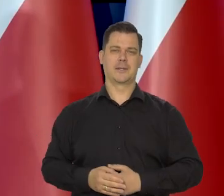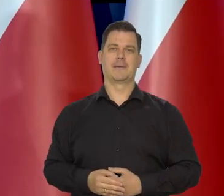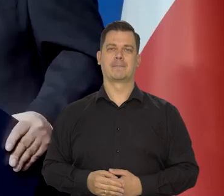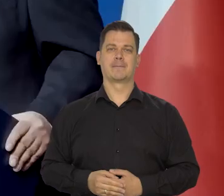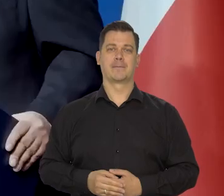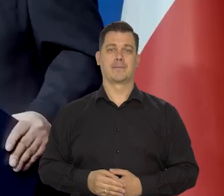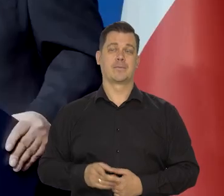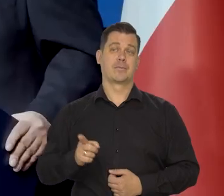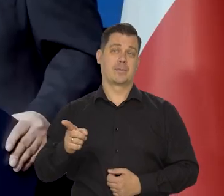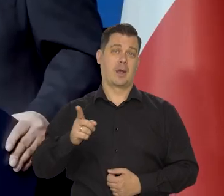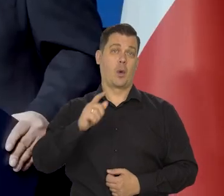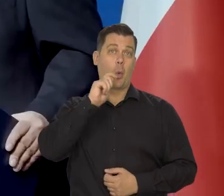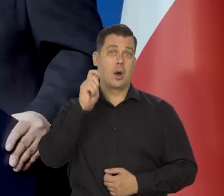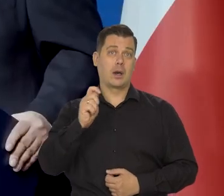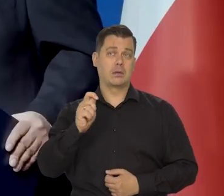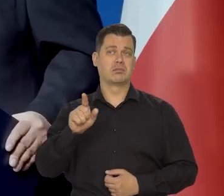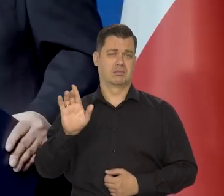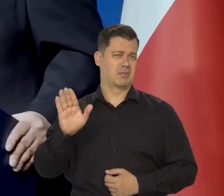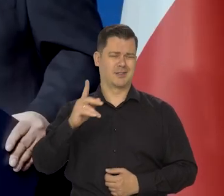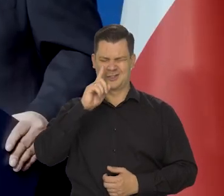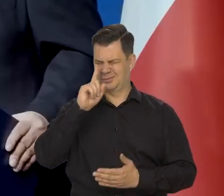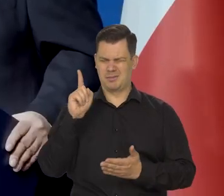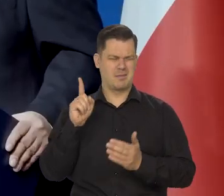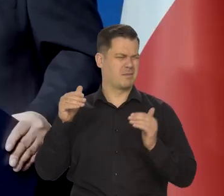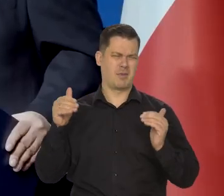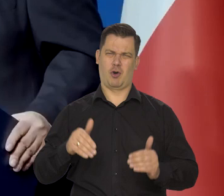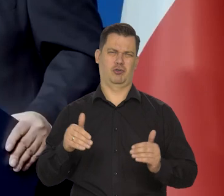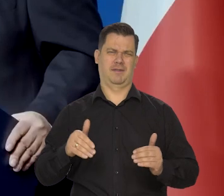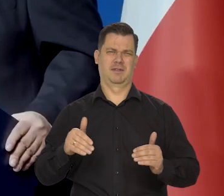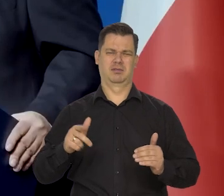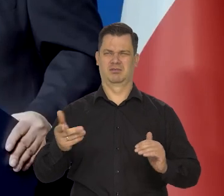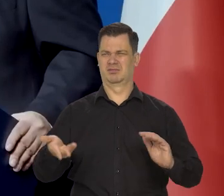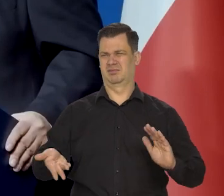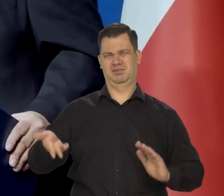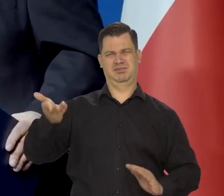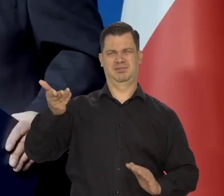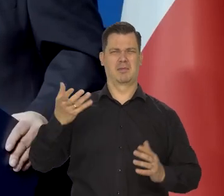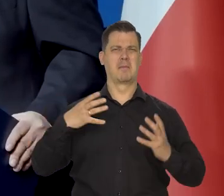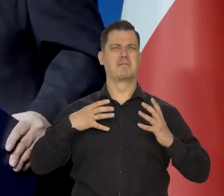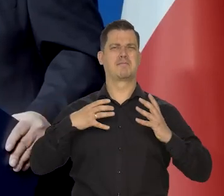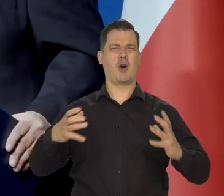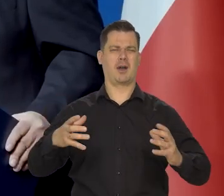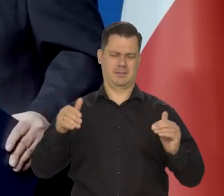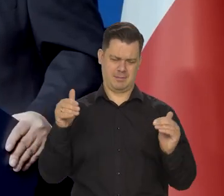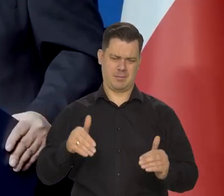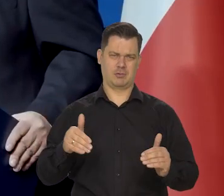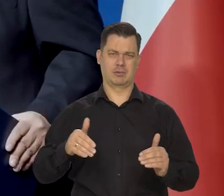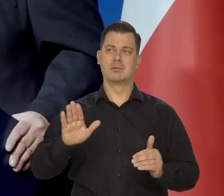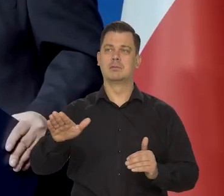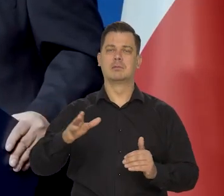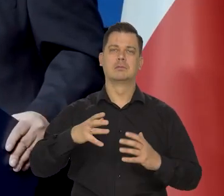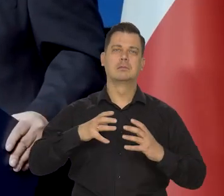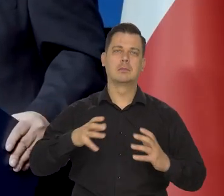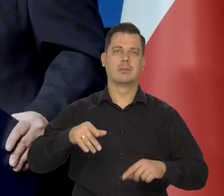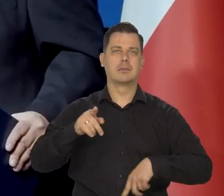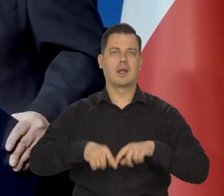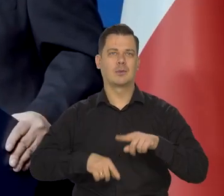Potencjalnie zamożnym, ogromny potencjał ludnościowy, zasobów naturalnych, przestrzeni,